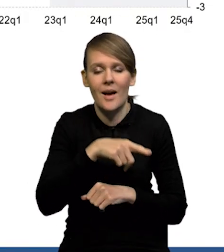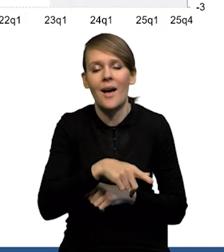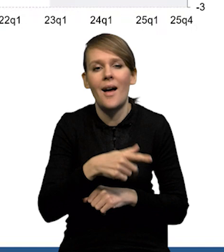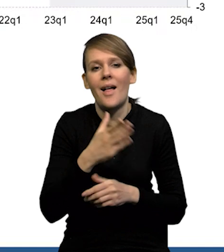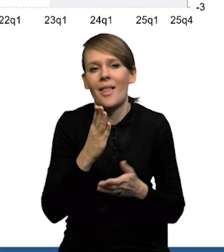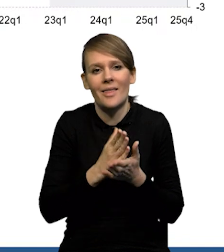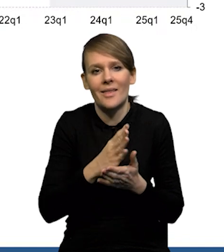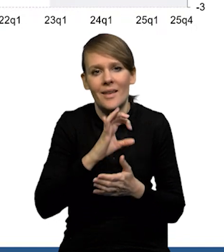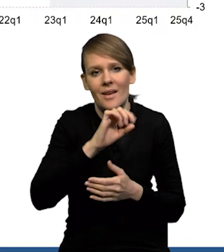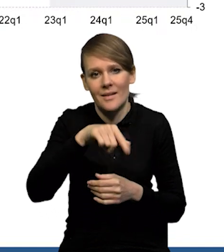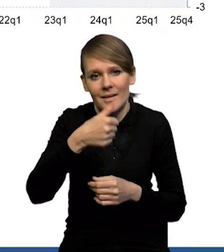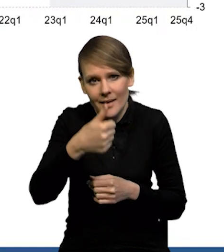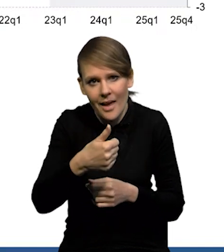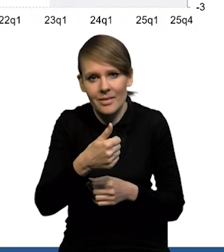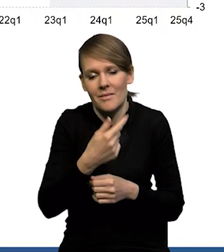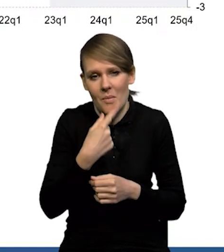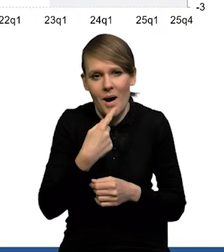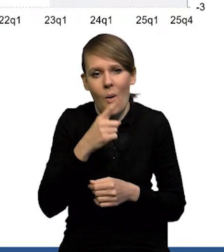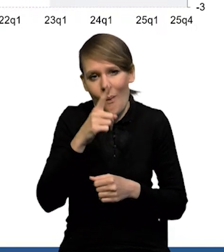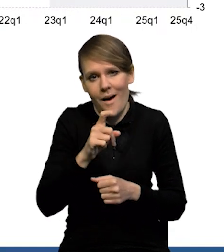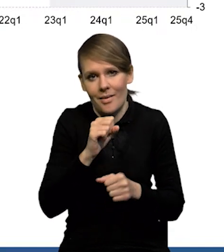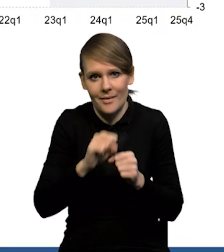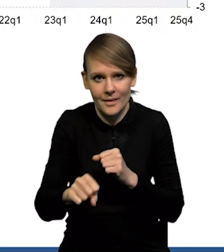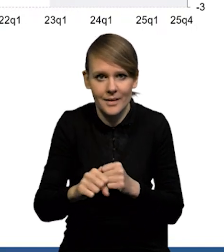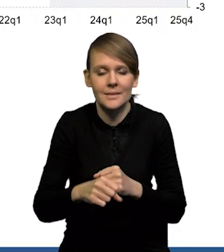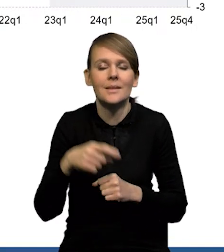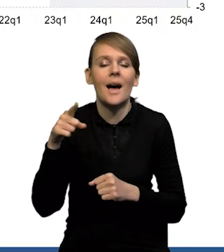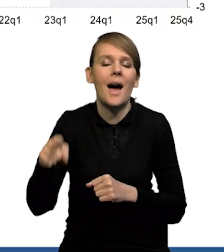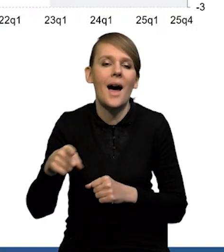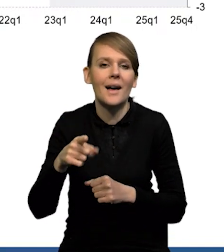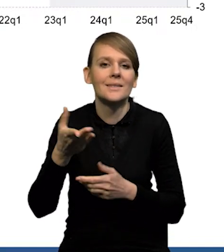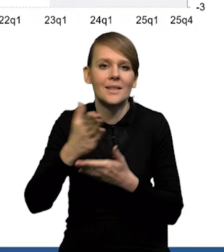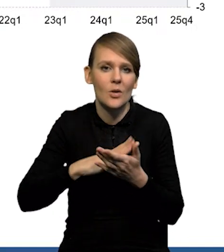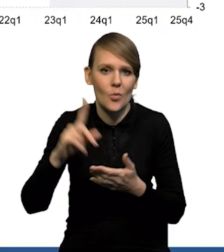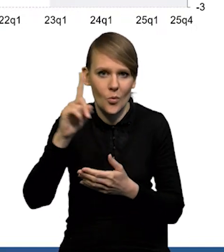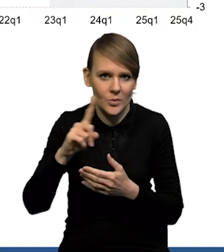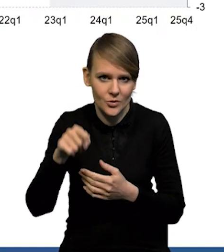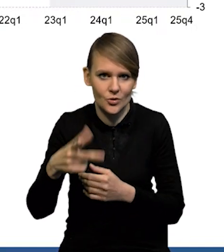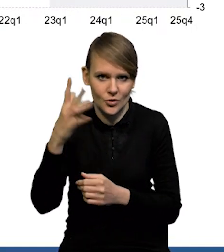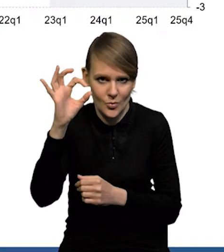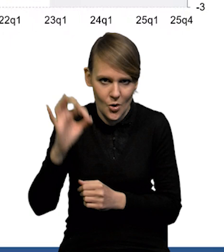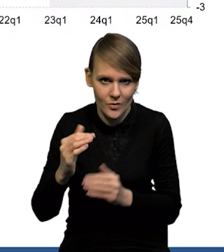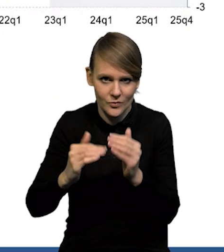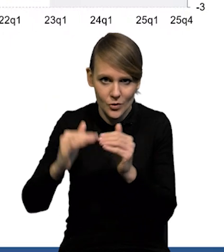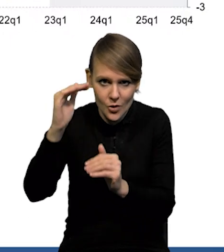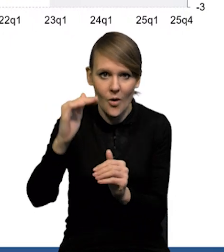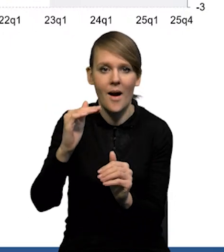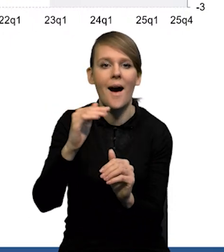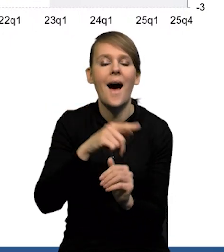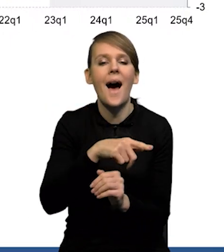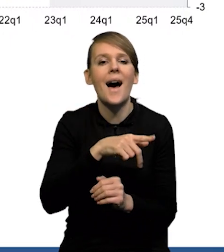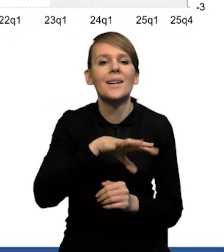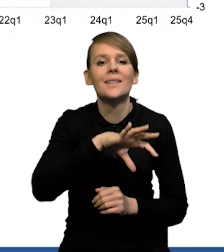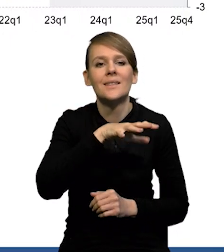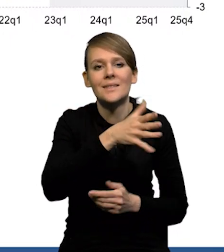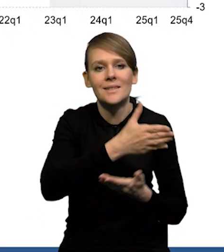ale jednak przy bardzo wyraźnym wzroście w sektorze publicznym, ponad 3%. Natomiast pogłębił się spadek w sektorze prywatnym.